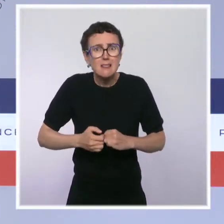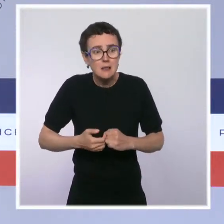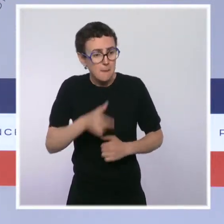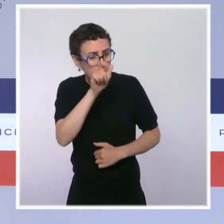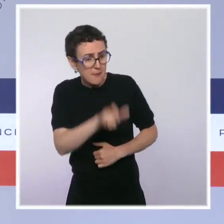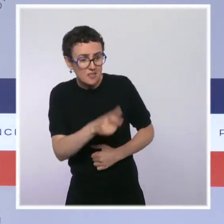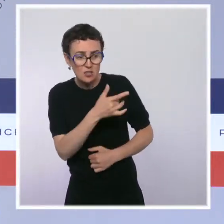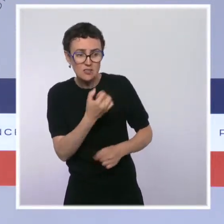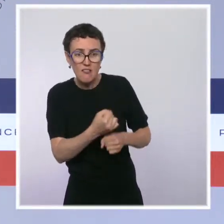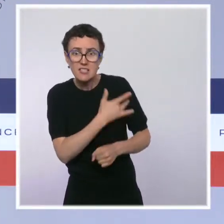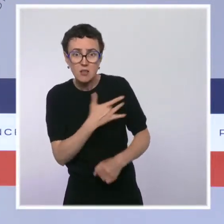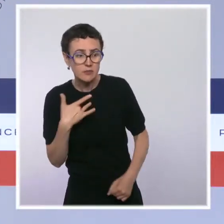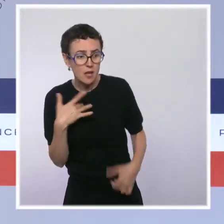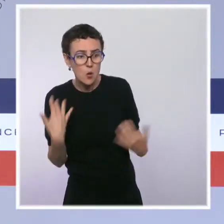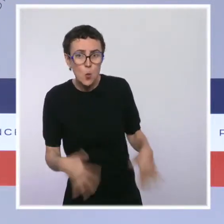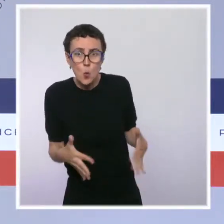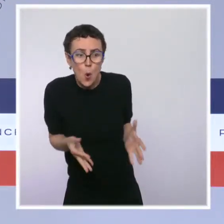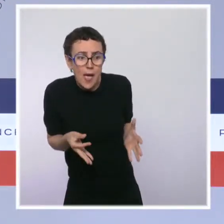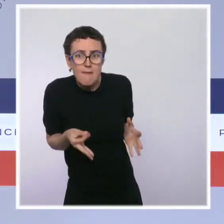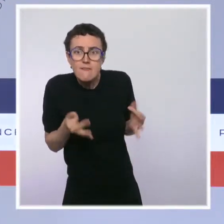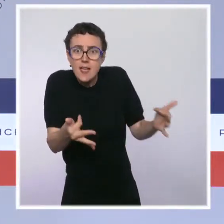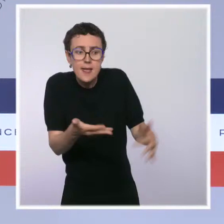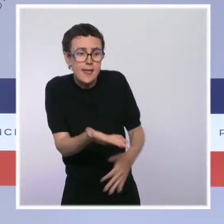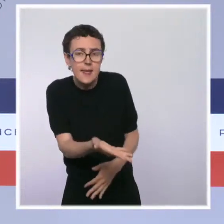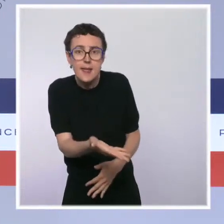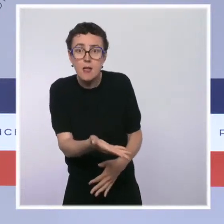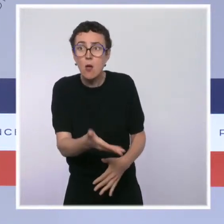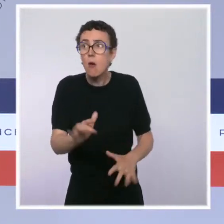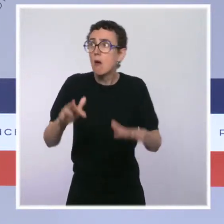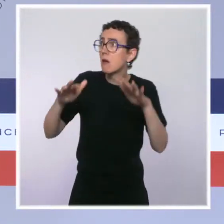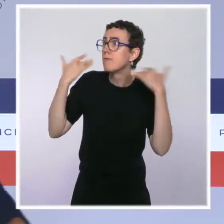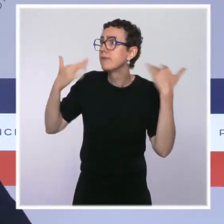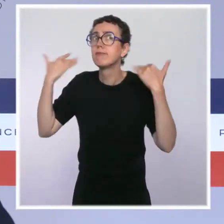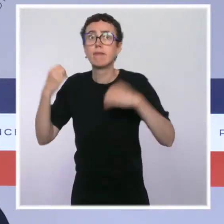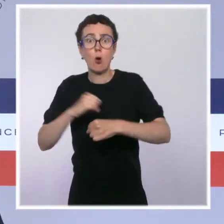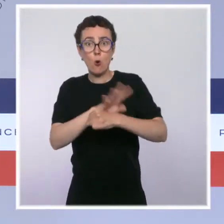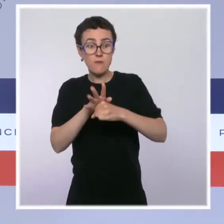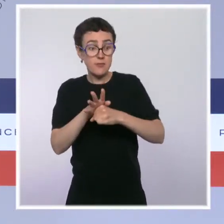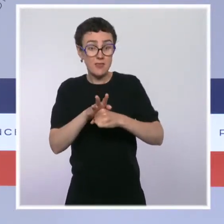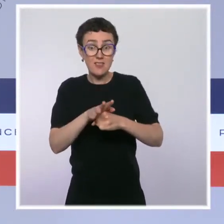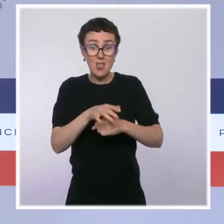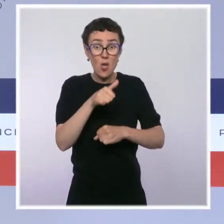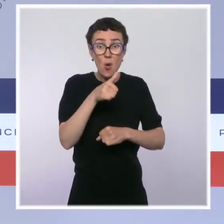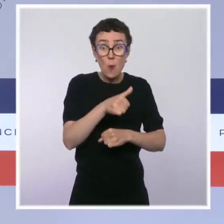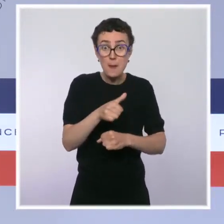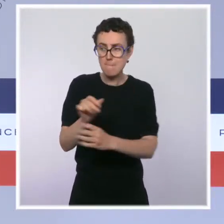Il n'y a pas de contamination plus risquée que celle d'un personnel soignant qui accueille des personnes fragiles, des malades fragiles.